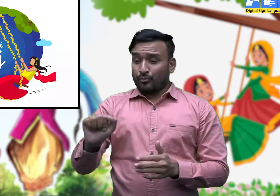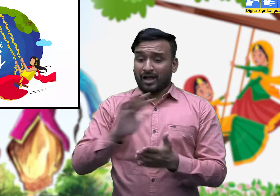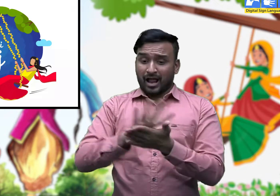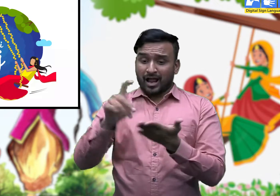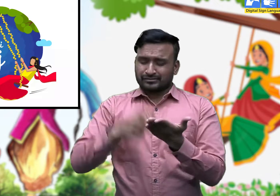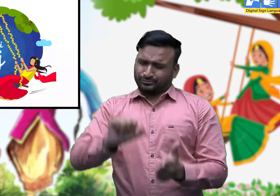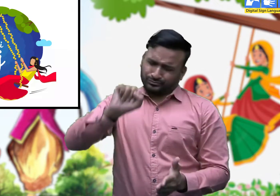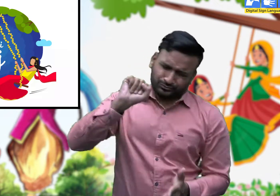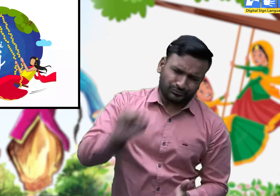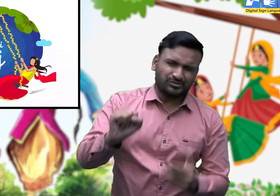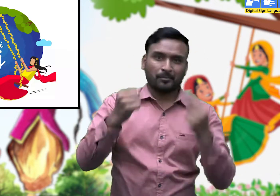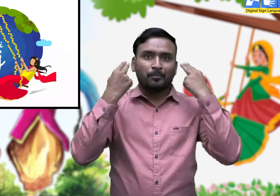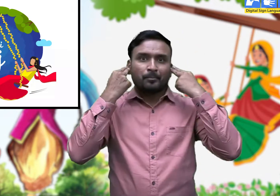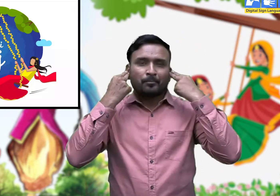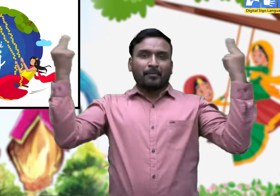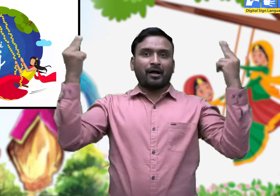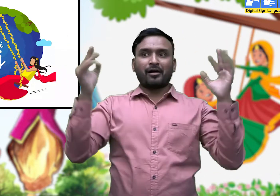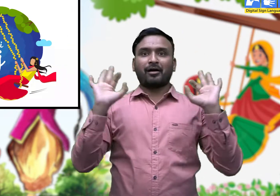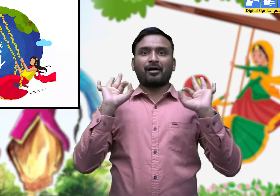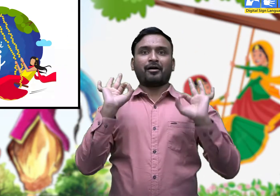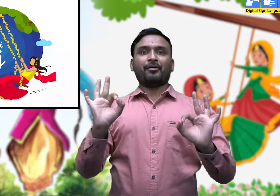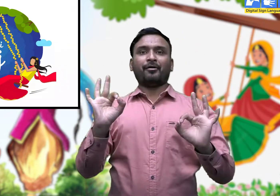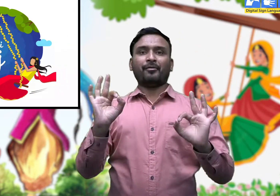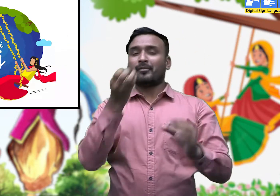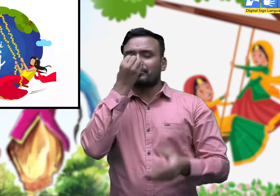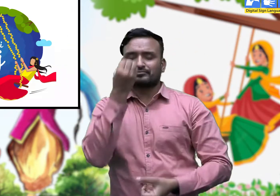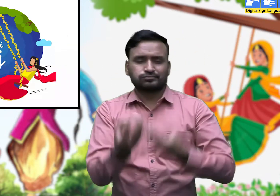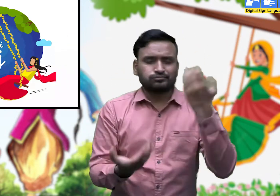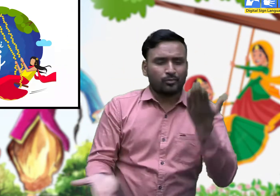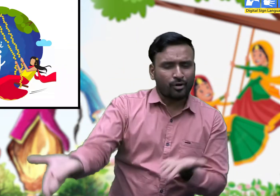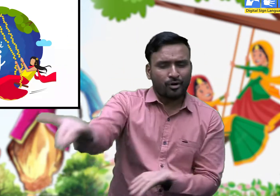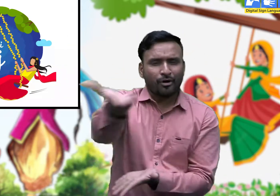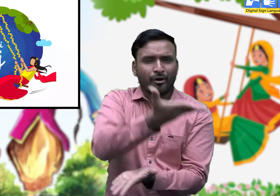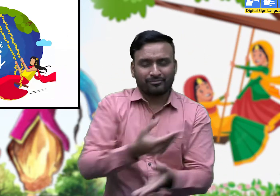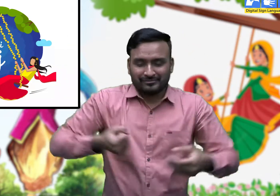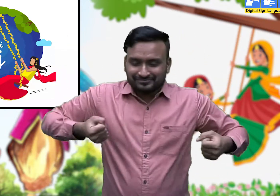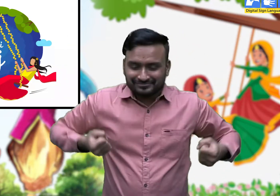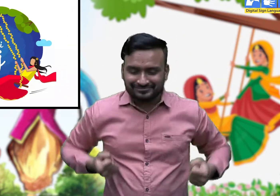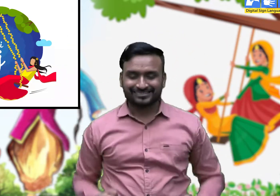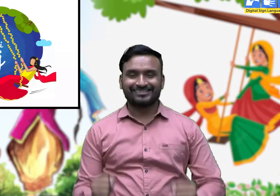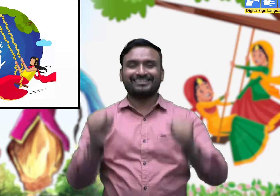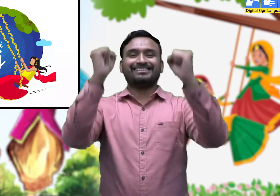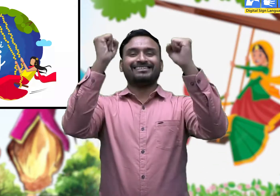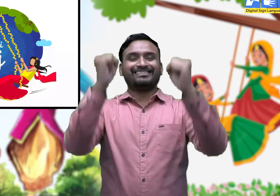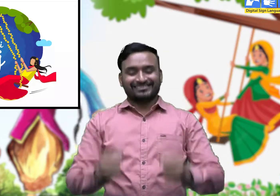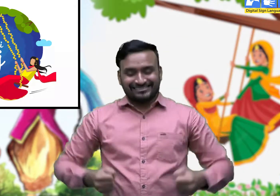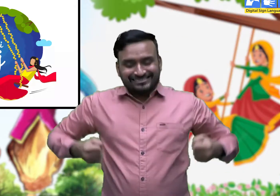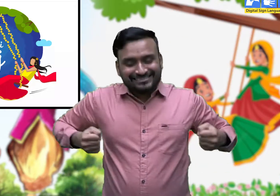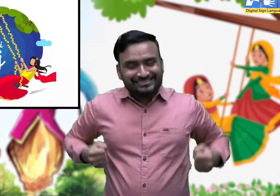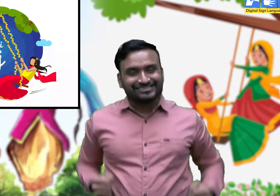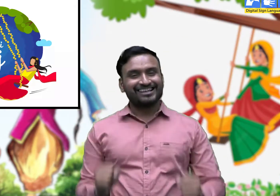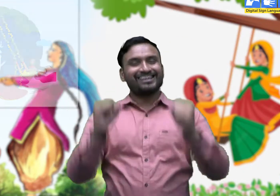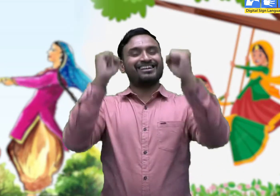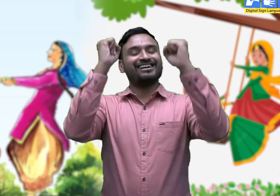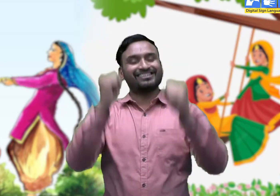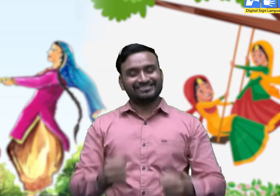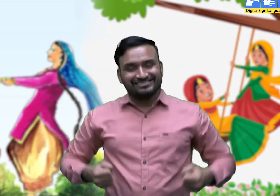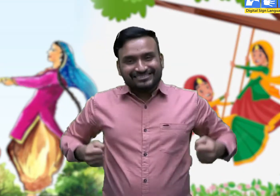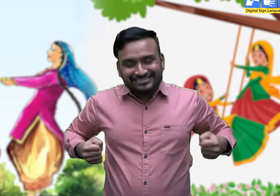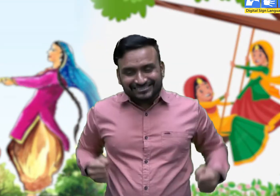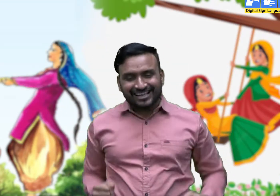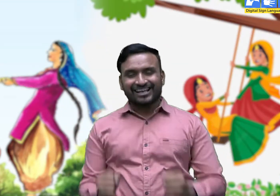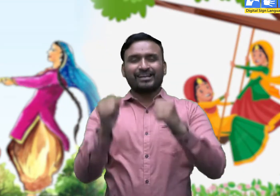यह एक ऐसा त्योहार है, जो पूरे हरियाणा में बड़े उल्लास के साथ मनाया जाता है।